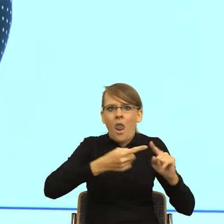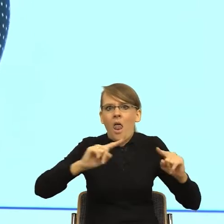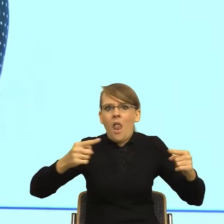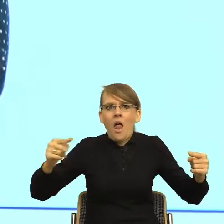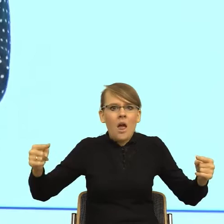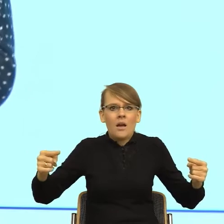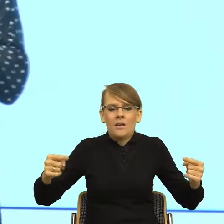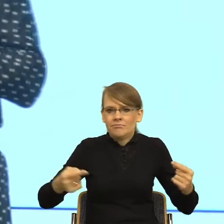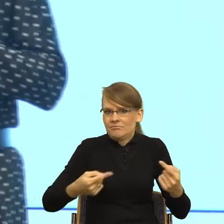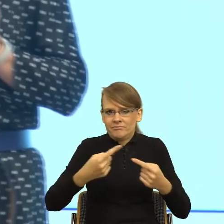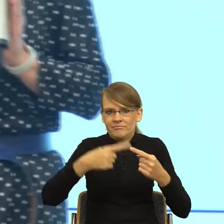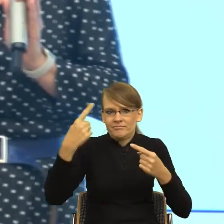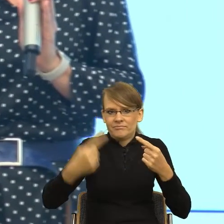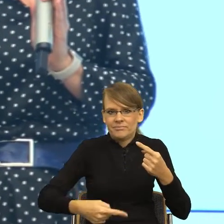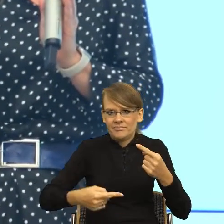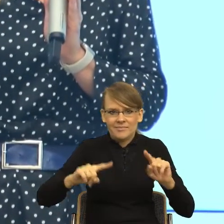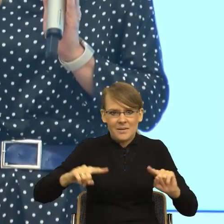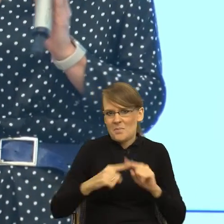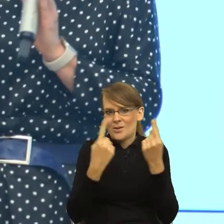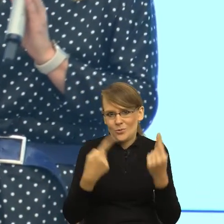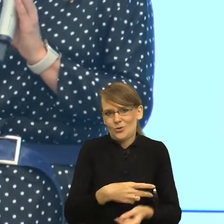znajomości, stąd jest efekt ironii. No dobrze, ale to jest żart.